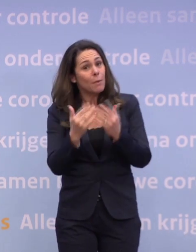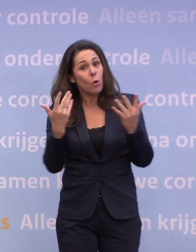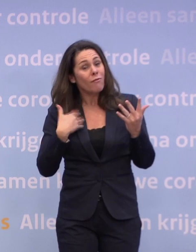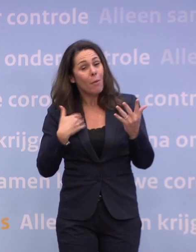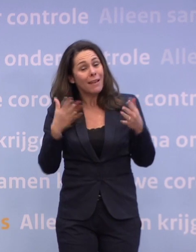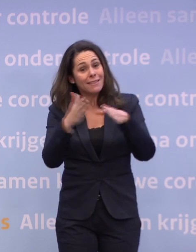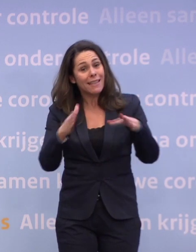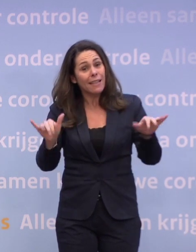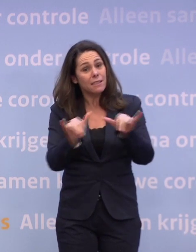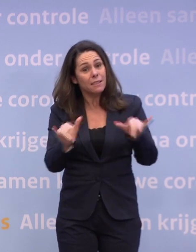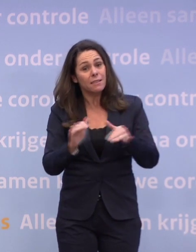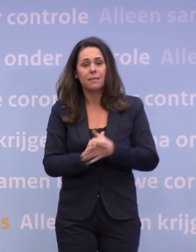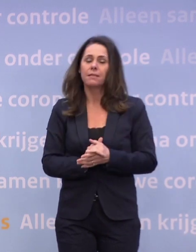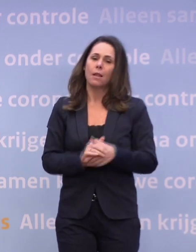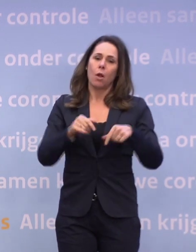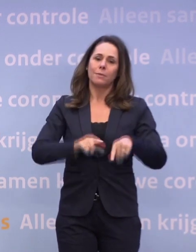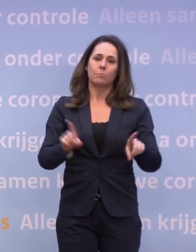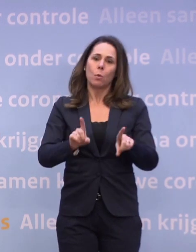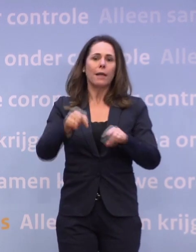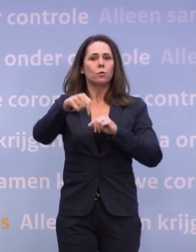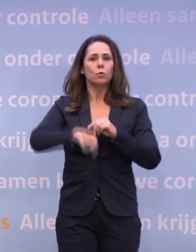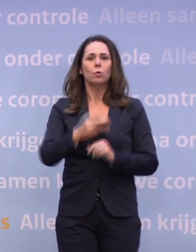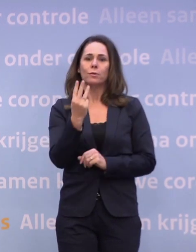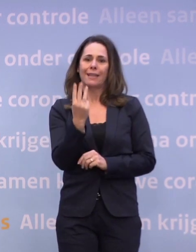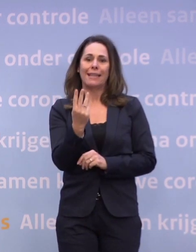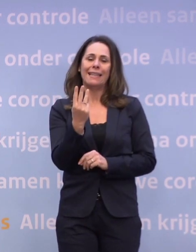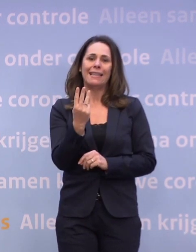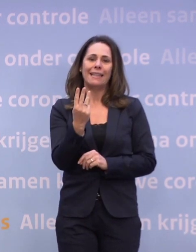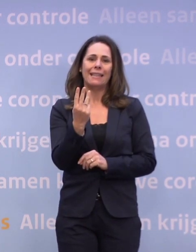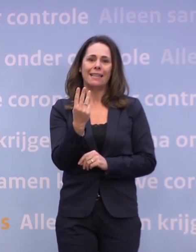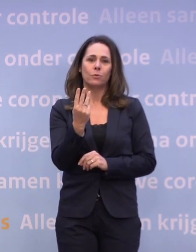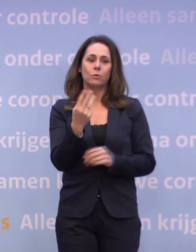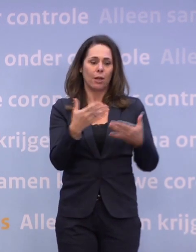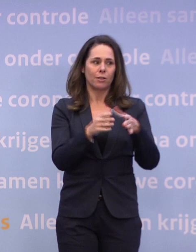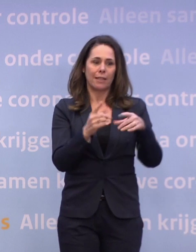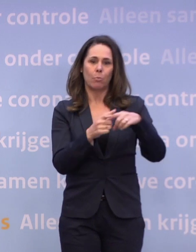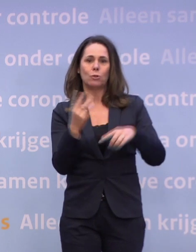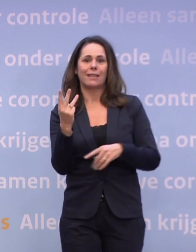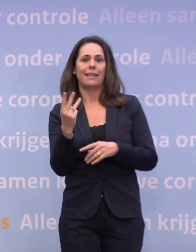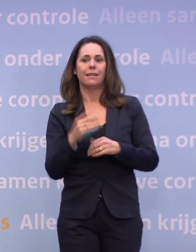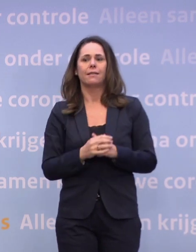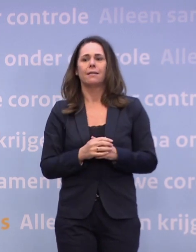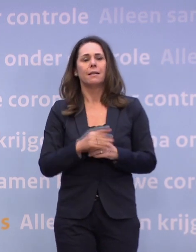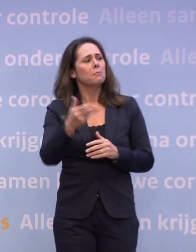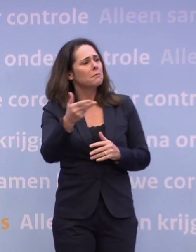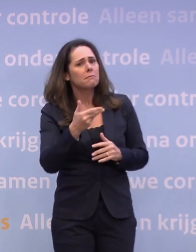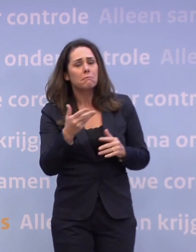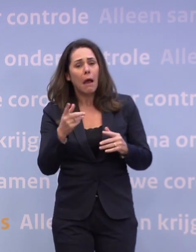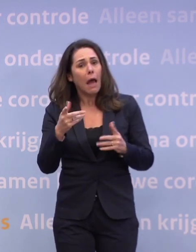Op dit moment gaan wij ervan uit dat dat de huidige drie zijn, boven de dertien. Maar het zou dus kunnen dat dat niet zo is?